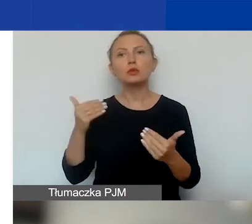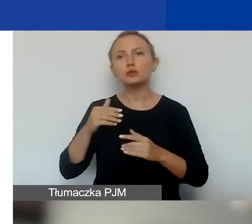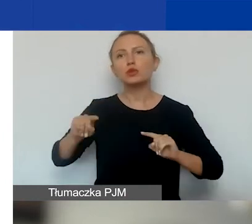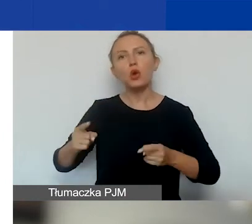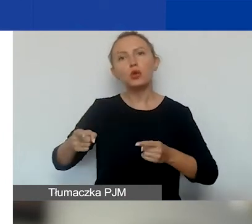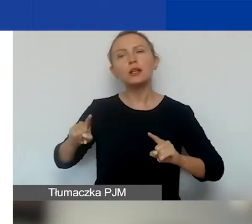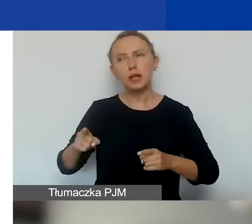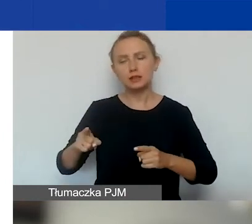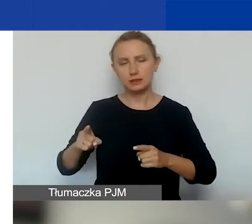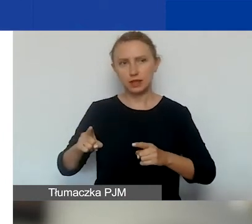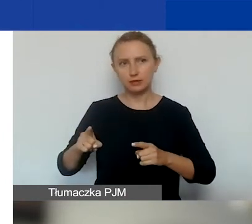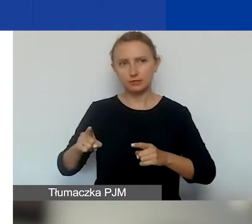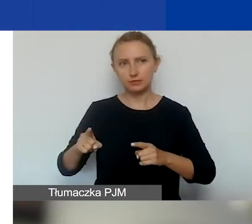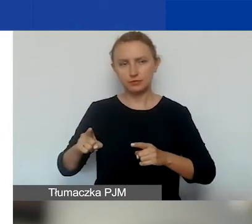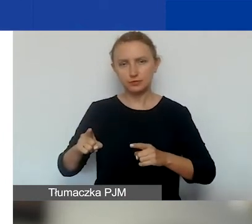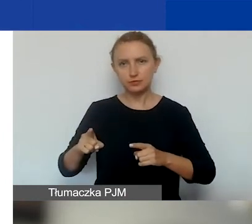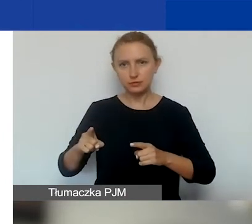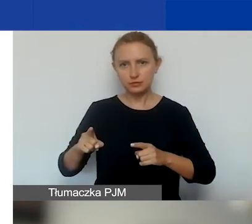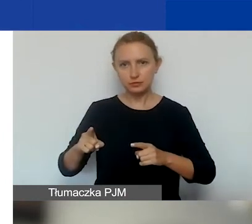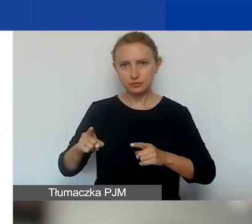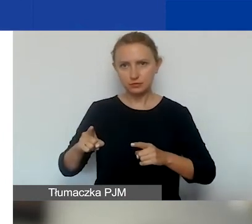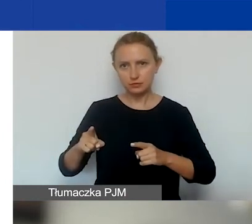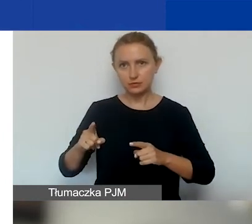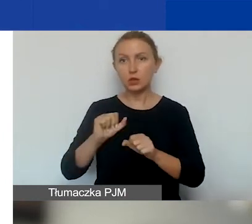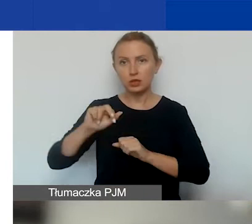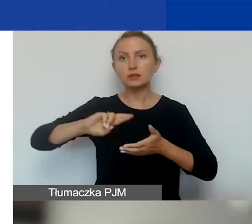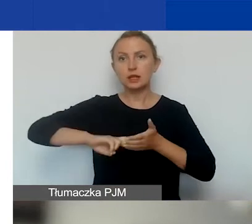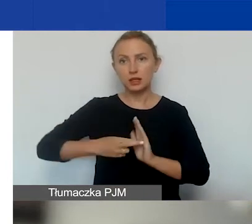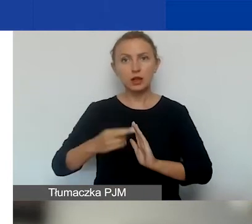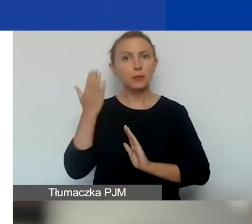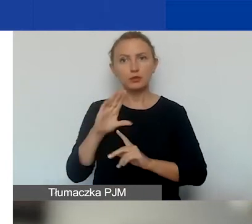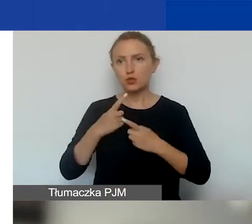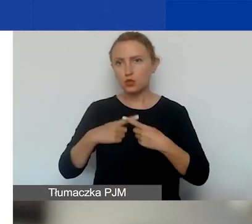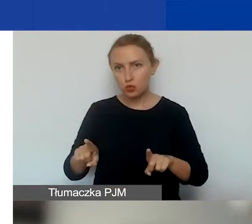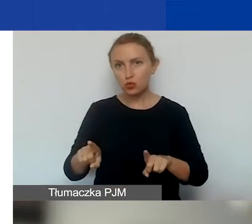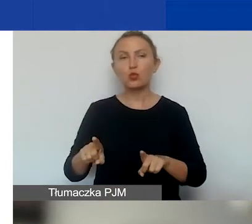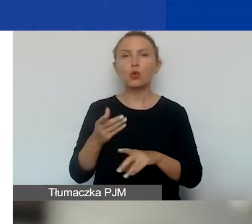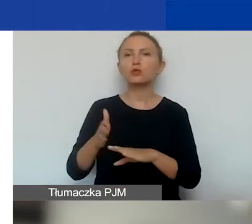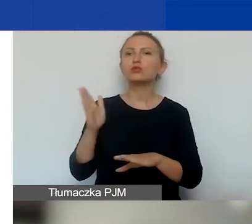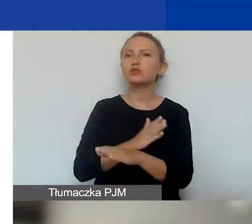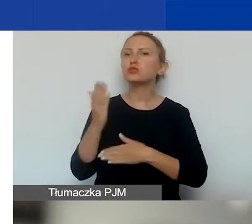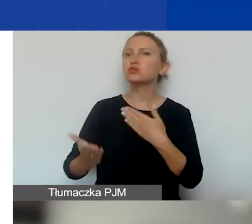która jest zarejestrowana bardzo krótko przed złożeniem wniosku,